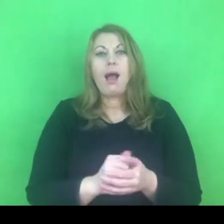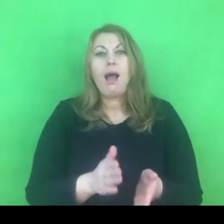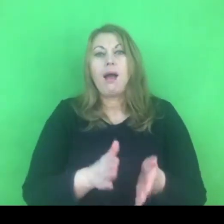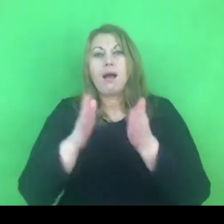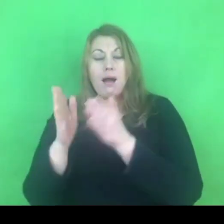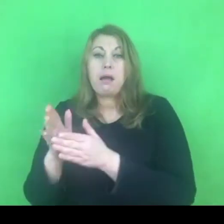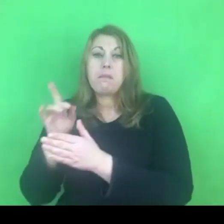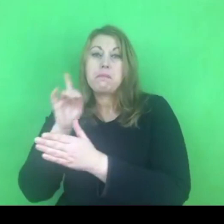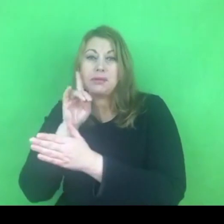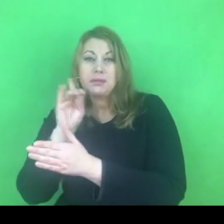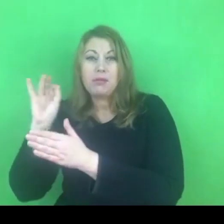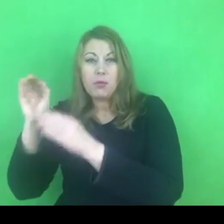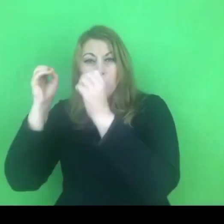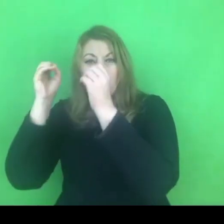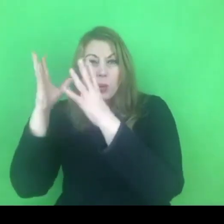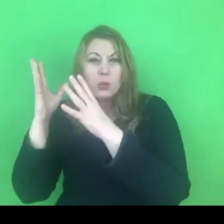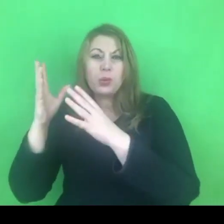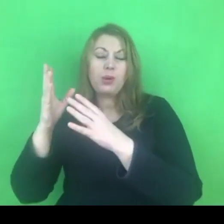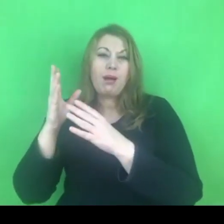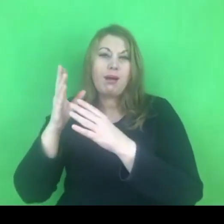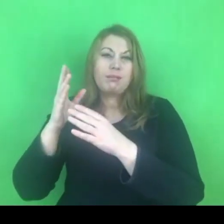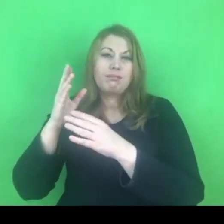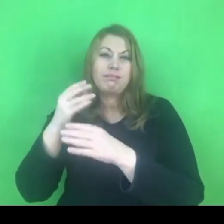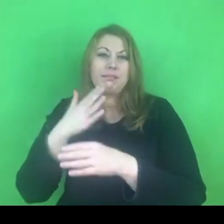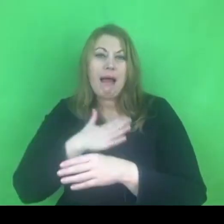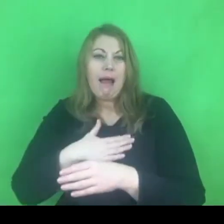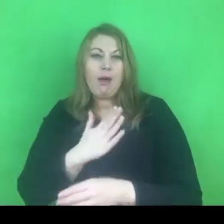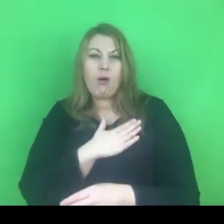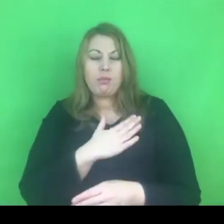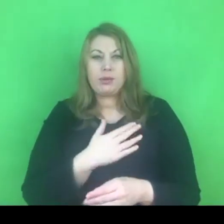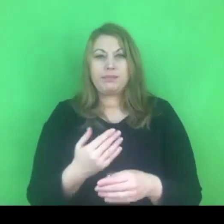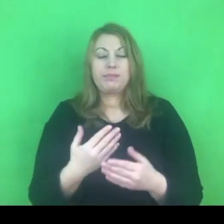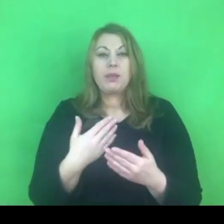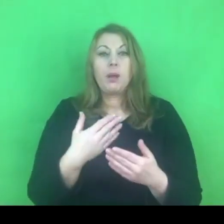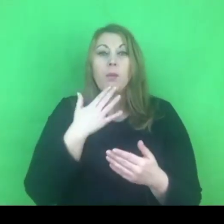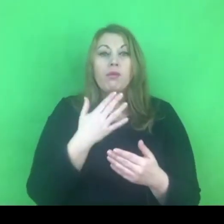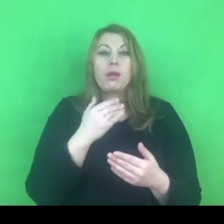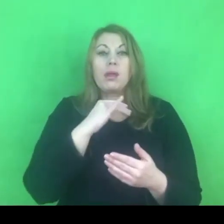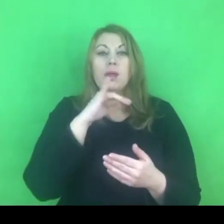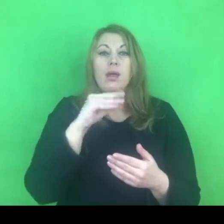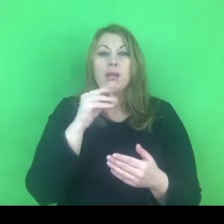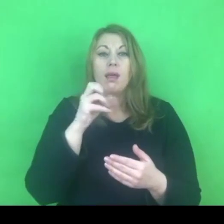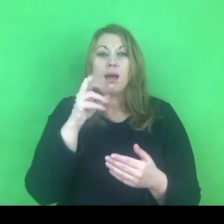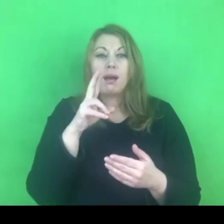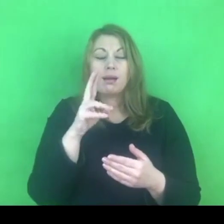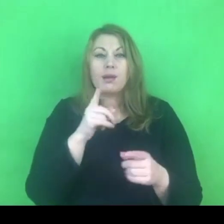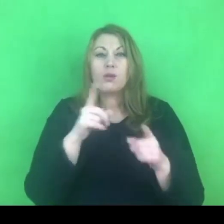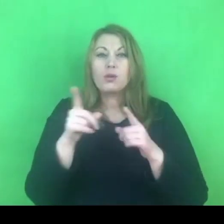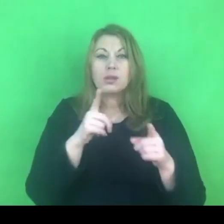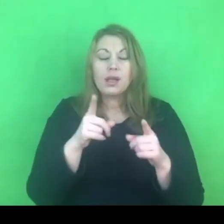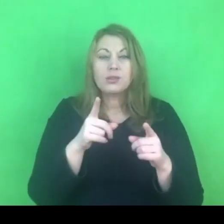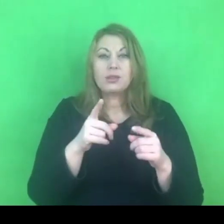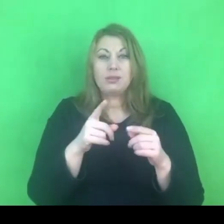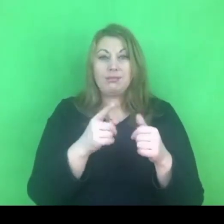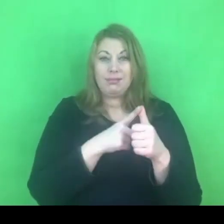Rozróżnienie na gender, czyli płeć społeczno-kulturową i sex, czyli płeć biologiczną